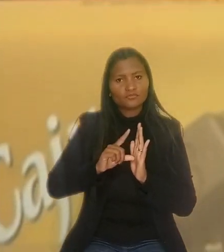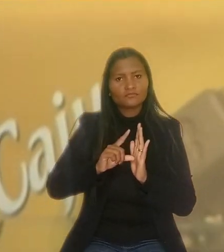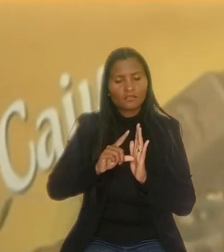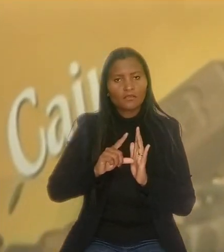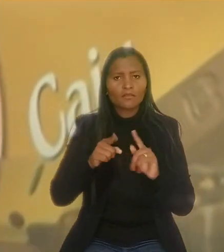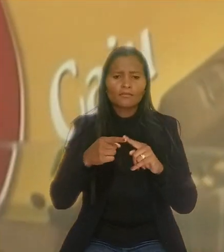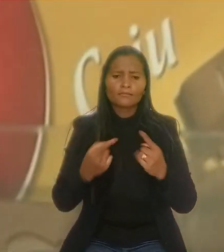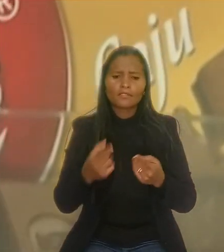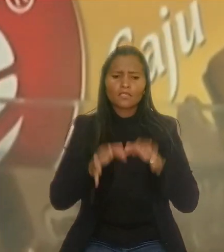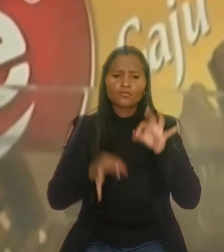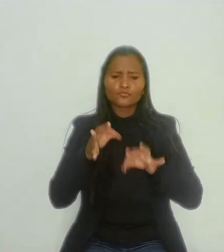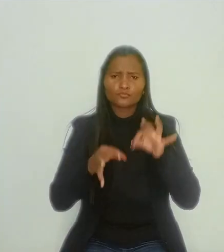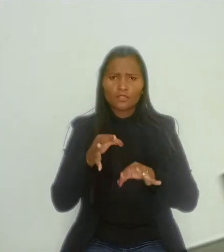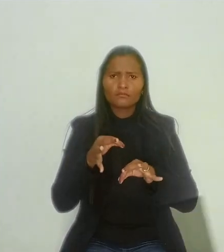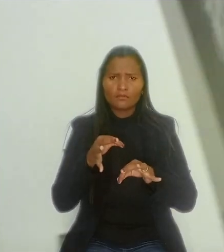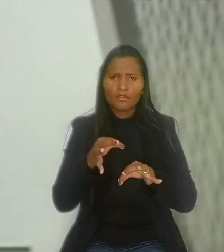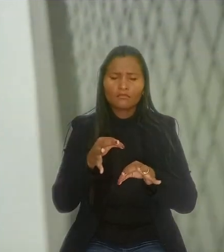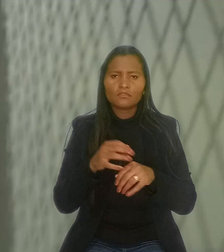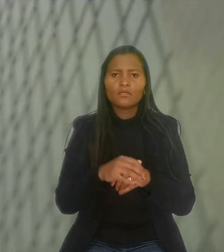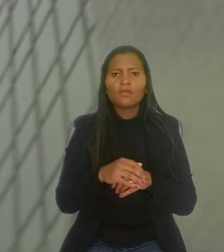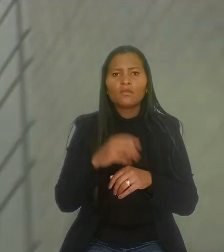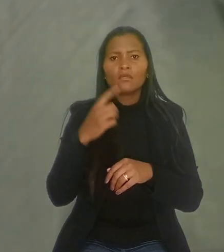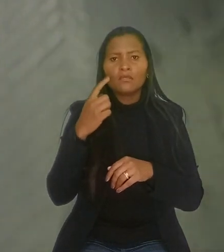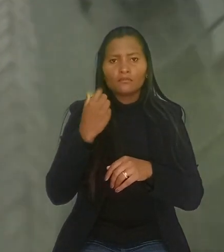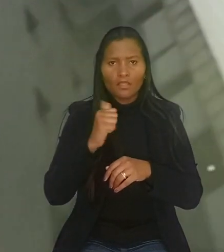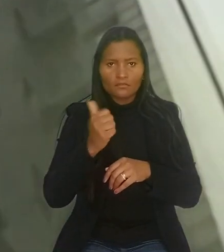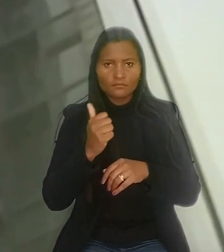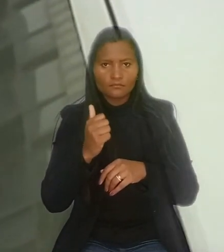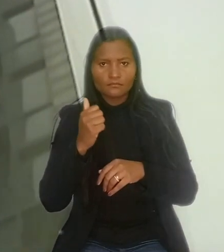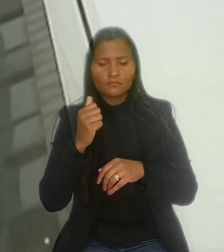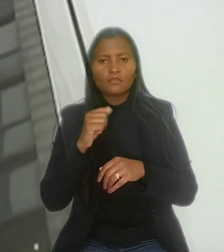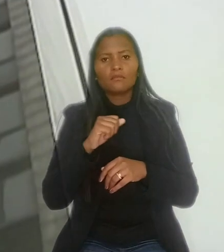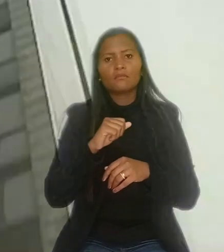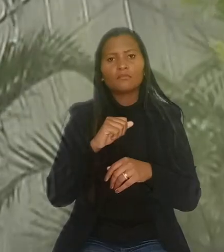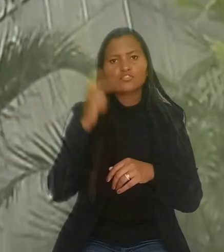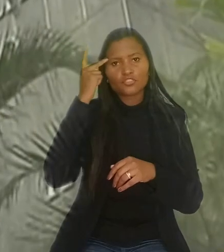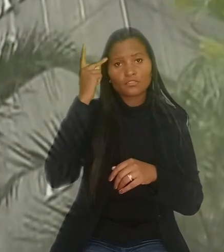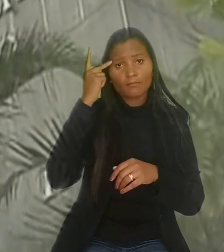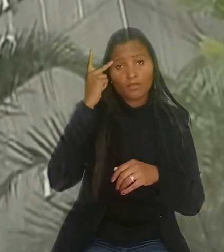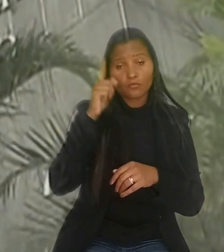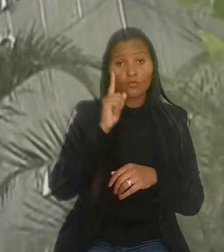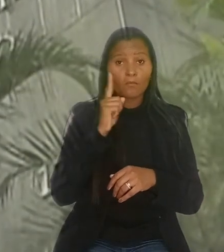Mas, ao julgar o caso, a 11ª Vara do Trabalho em São Paulo determinou a reintegração do empregado,